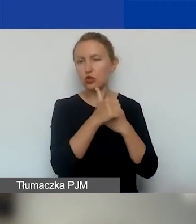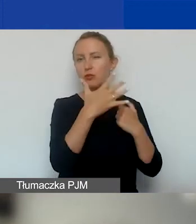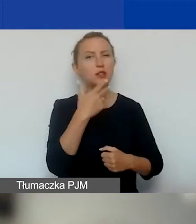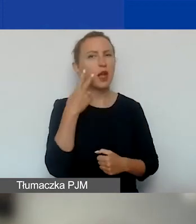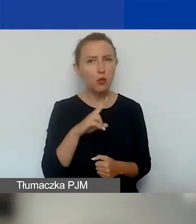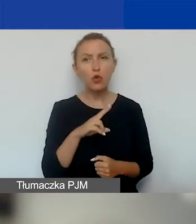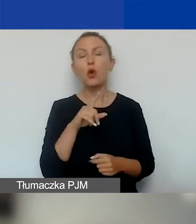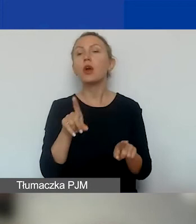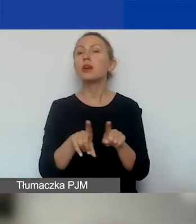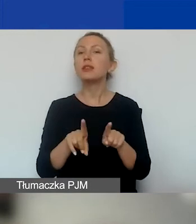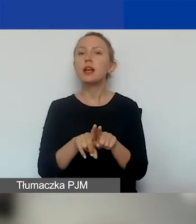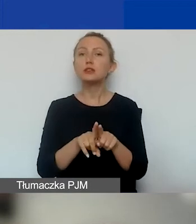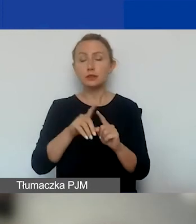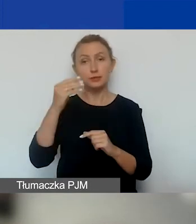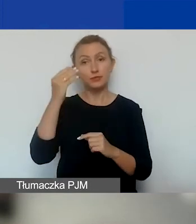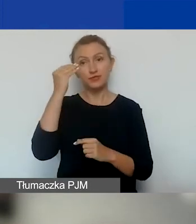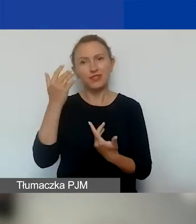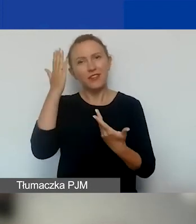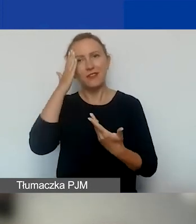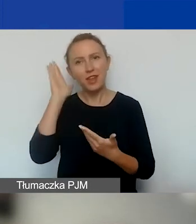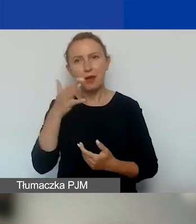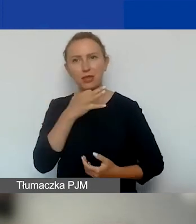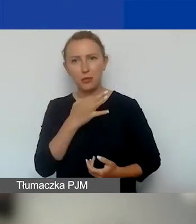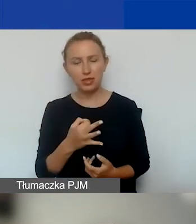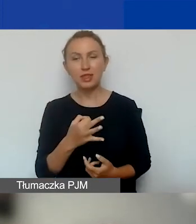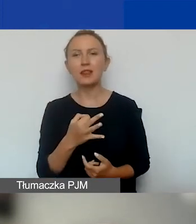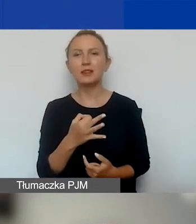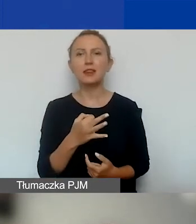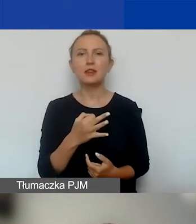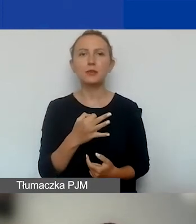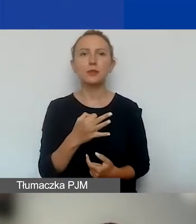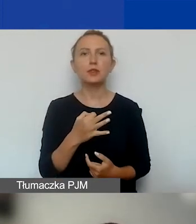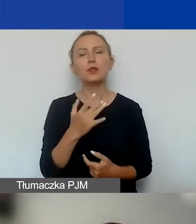I też uprzedzając pytania, już tego tutaj nie piszemy,